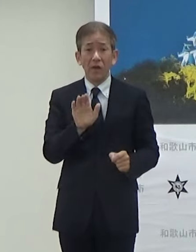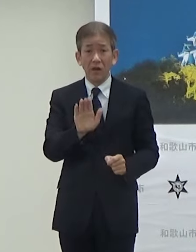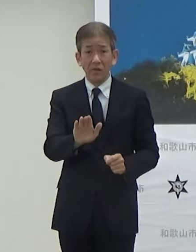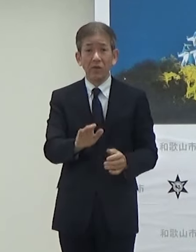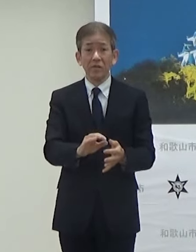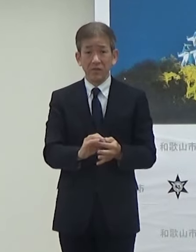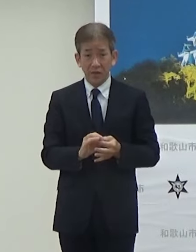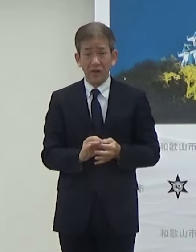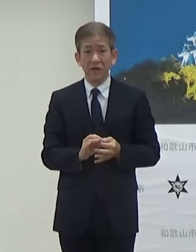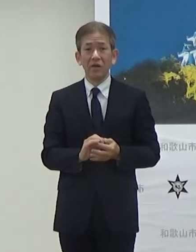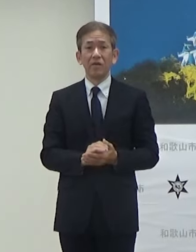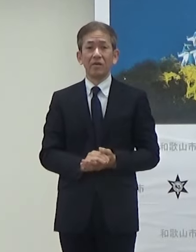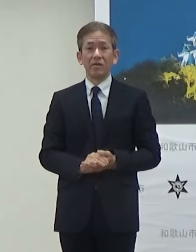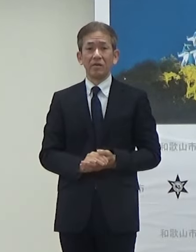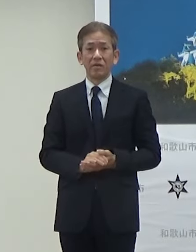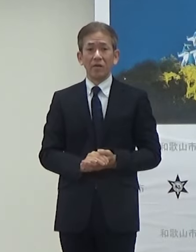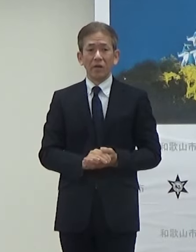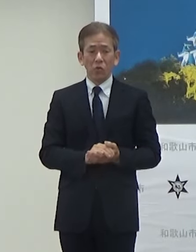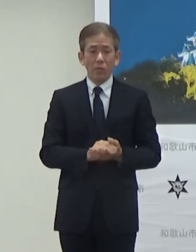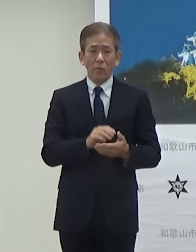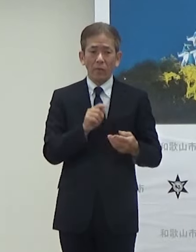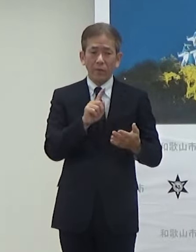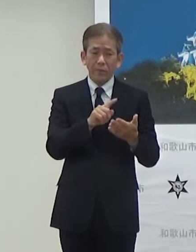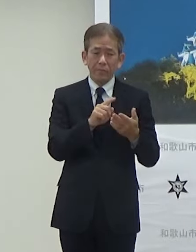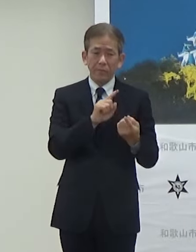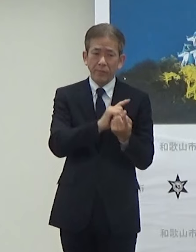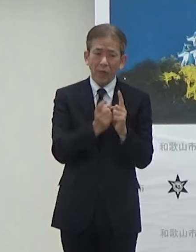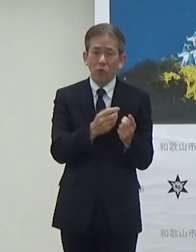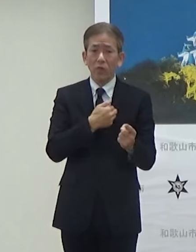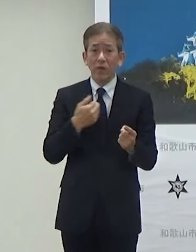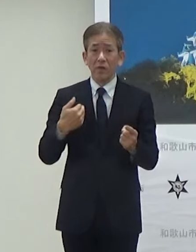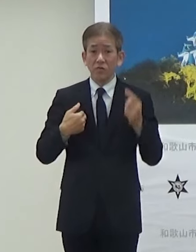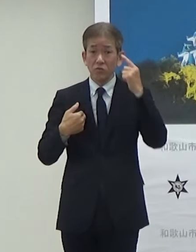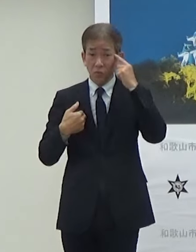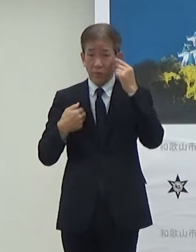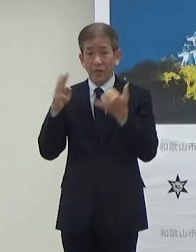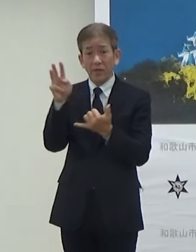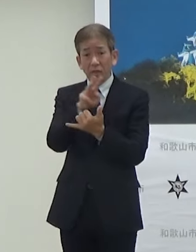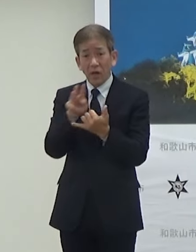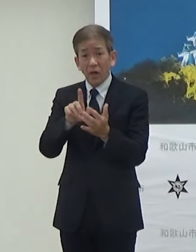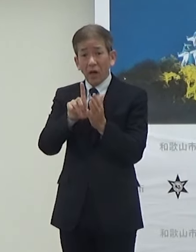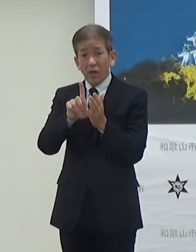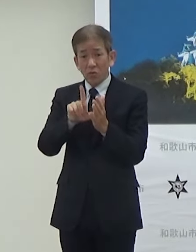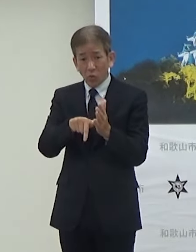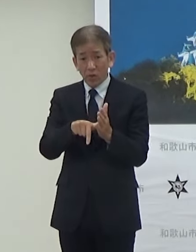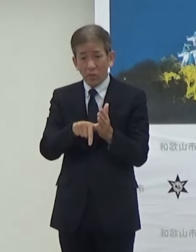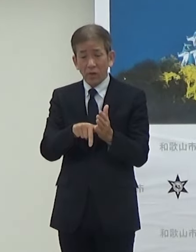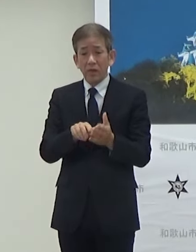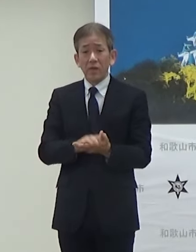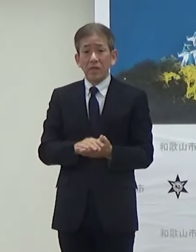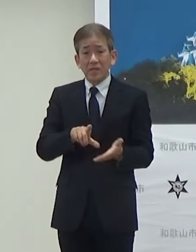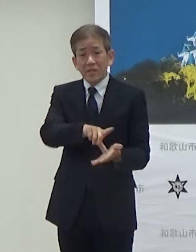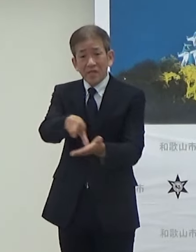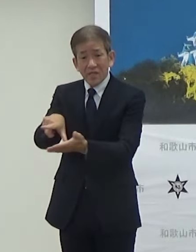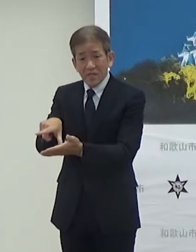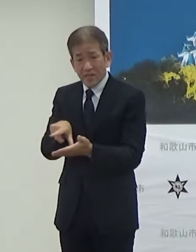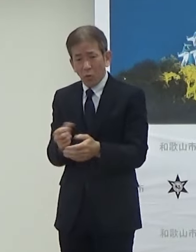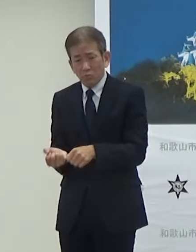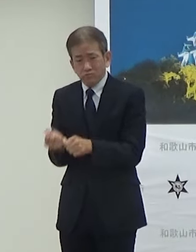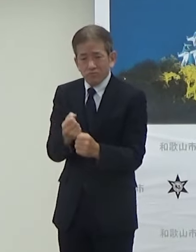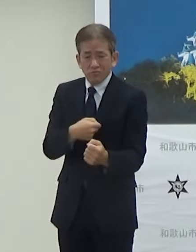そうしたことにも対応して災害等におけ る地域のレジリエンスの強化ということで